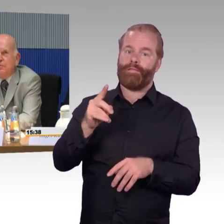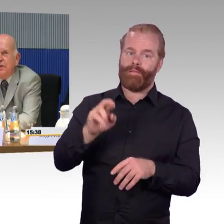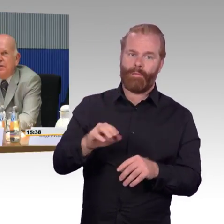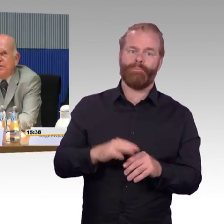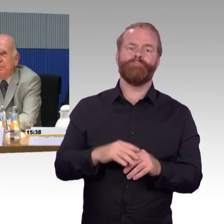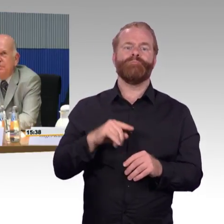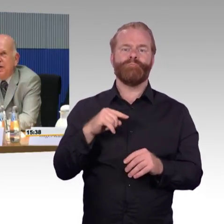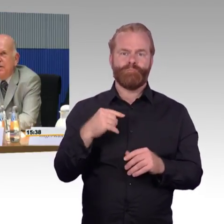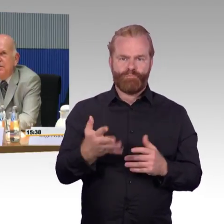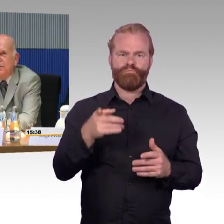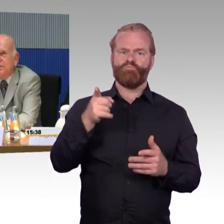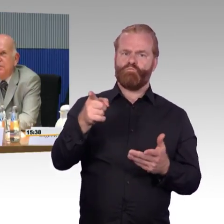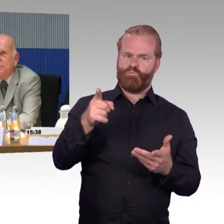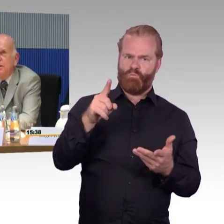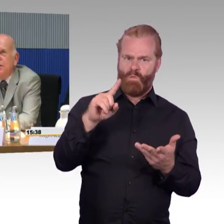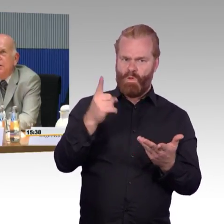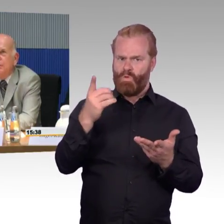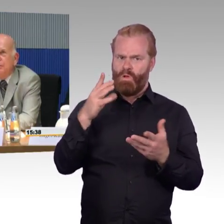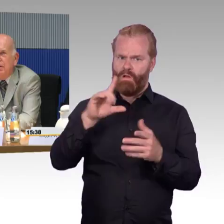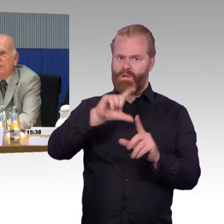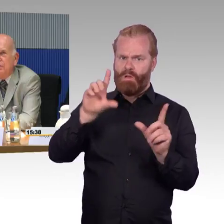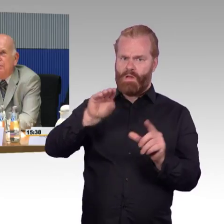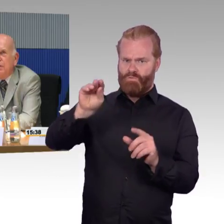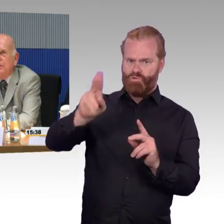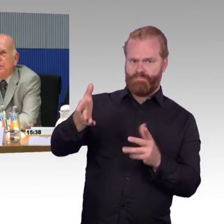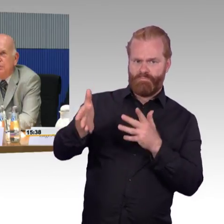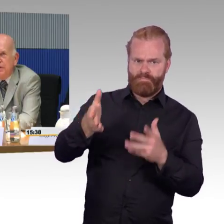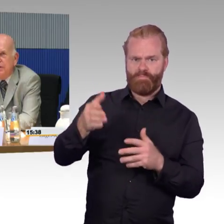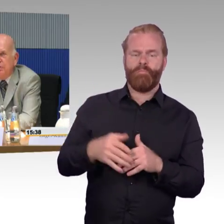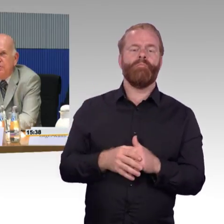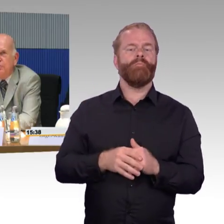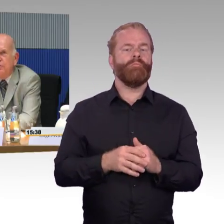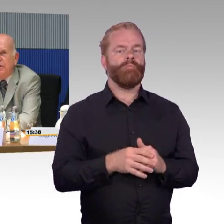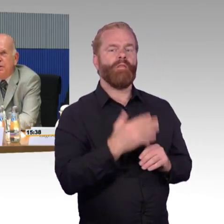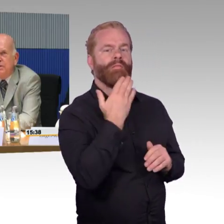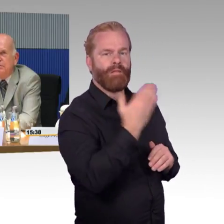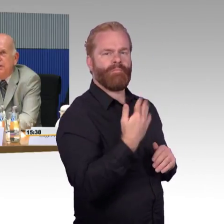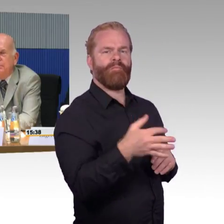und zu aufschlägt, das sind mehr Fragen in die Richtung, wie viele, es gibt so wenige Rollstuhlstellplätze,